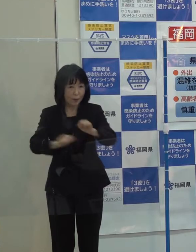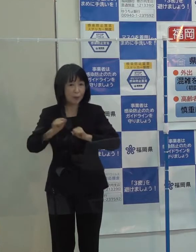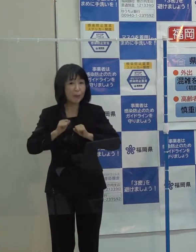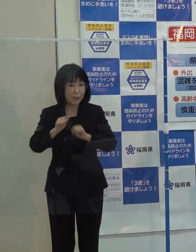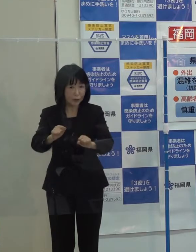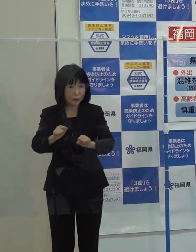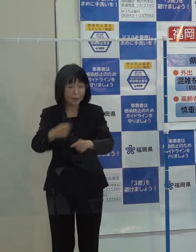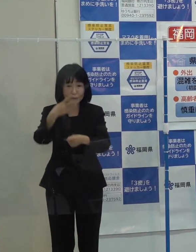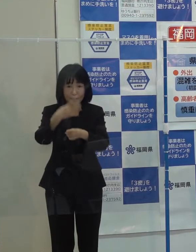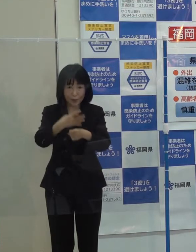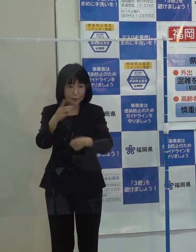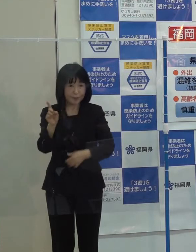第４位です